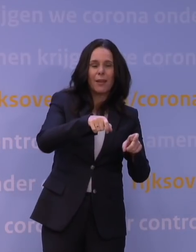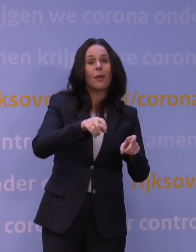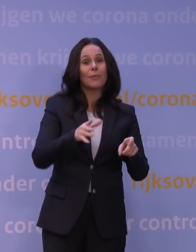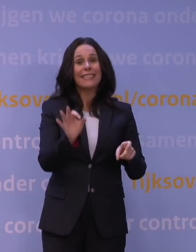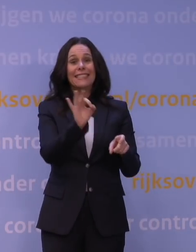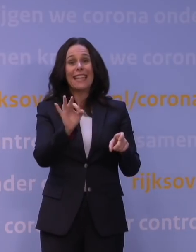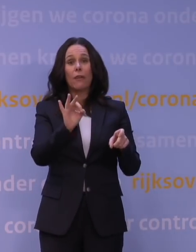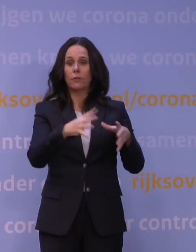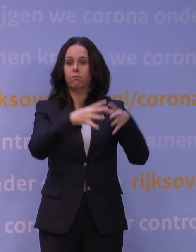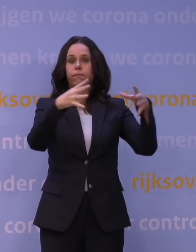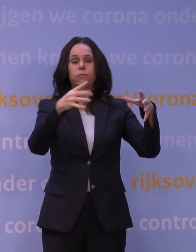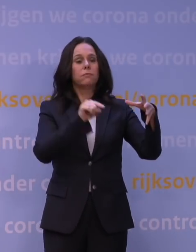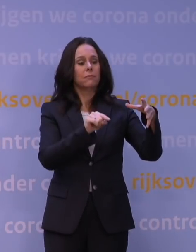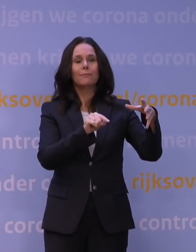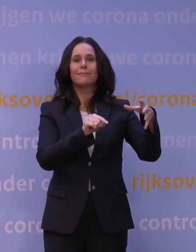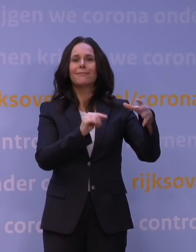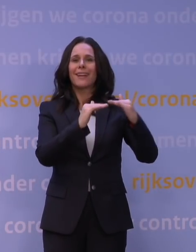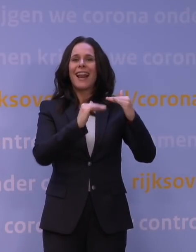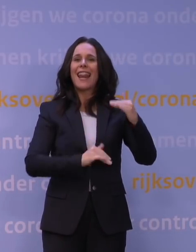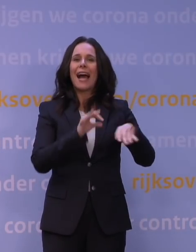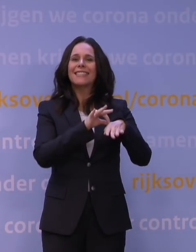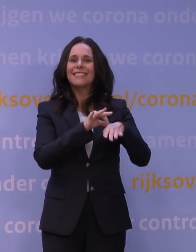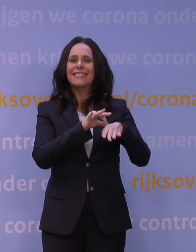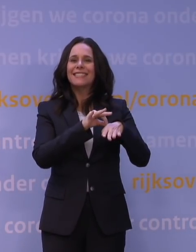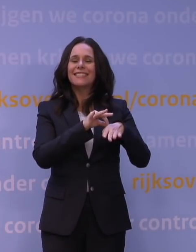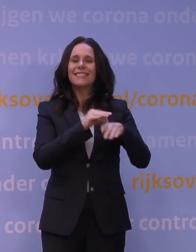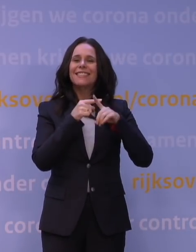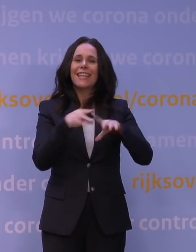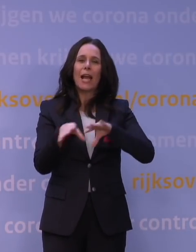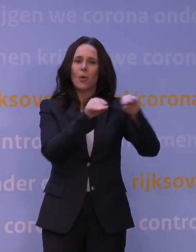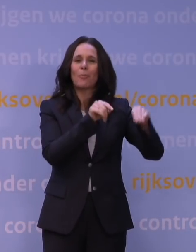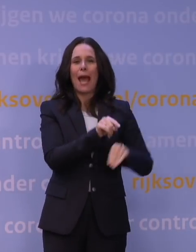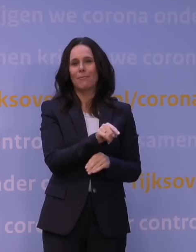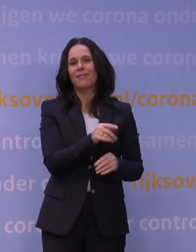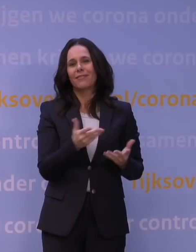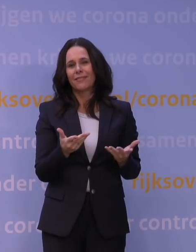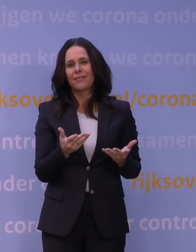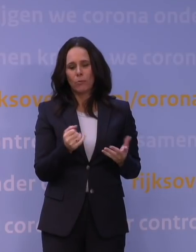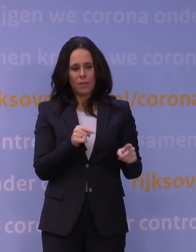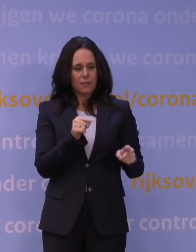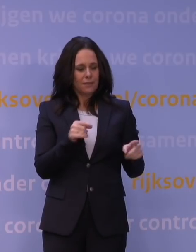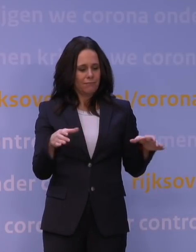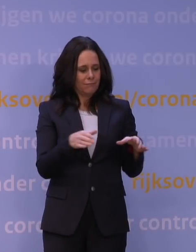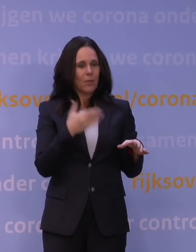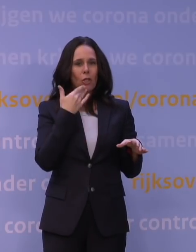maar dat je eigenlijk hele lage ziekenhuisopnames krijgt, domweg omdat dat reflecteert dat de patiënten jong zijn.